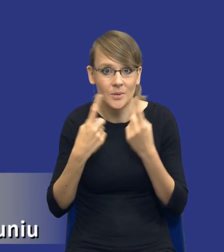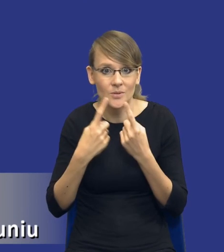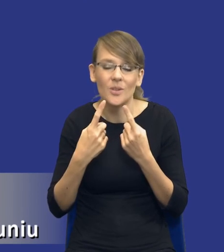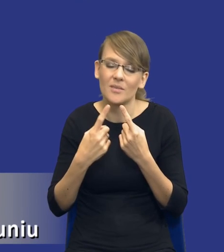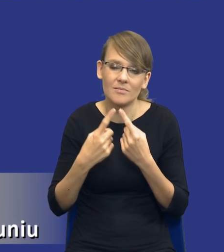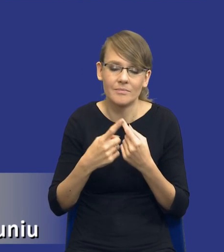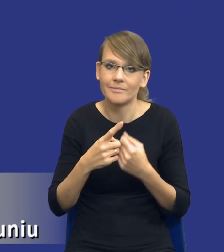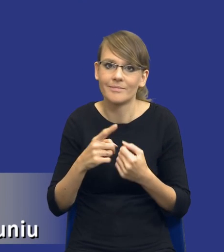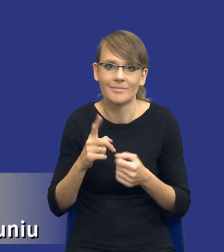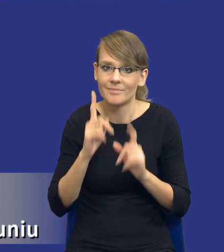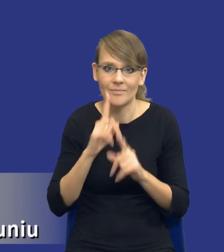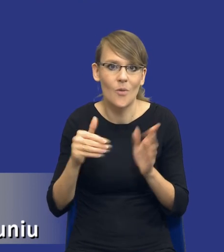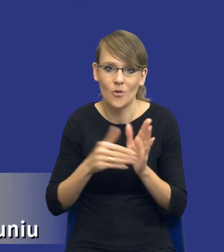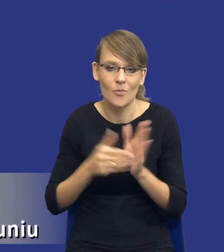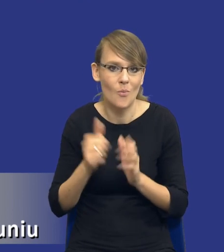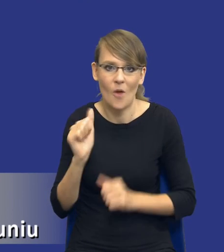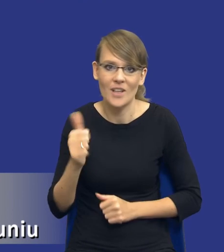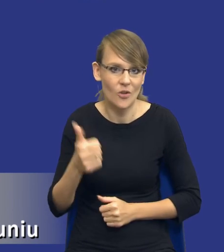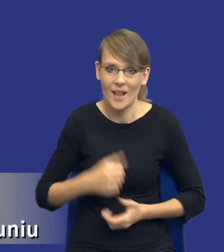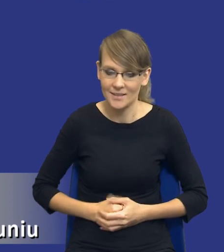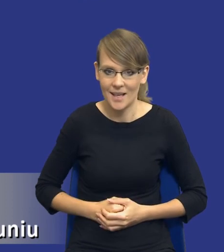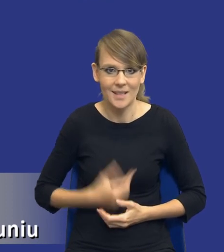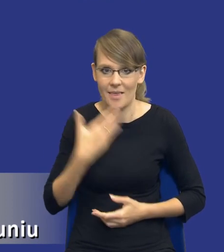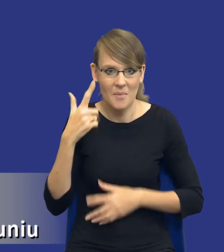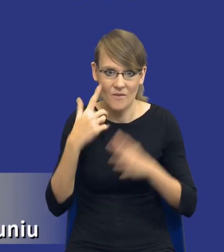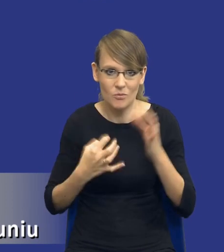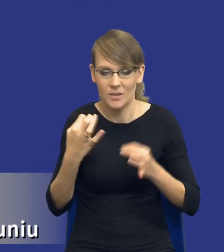profesjonalizacji, to nie ulega żadnej wątpliwości. Teraz,